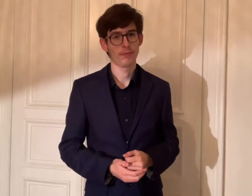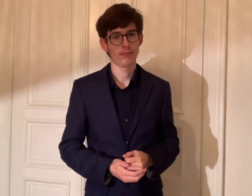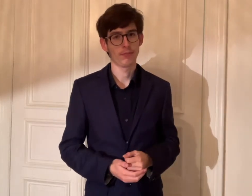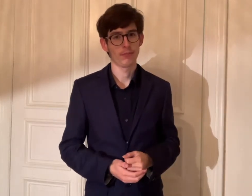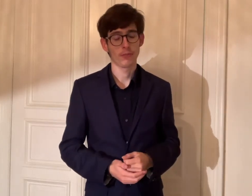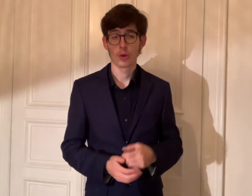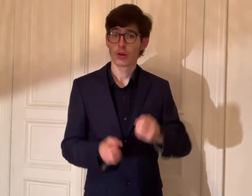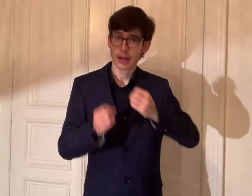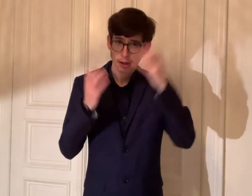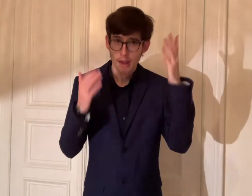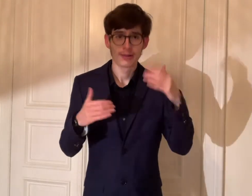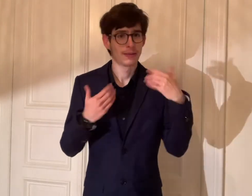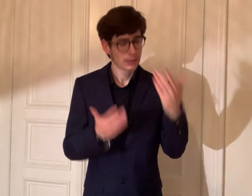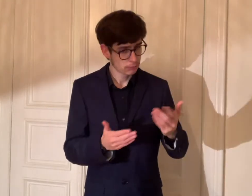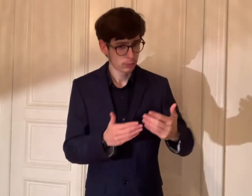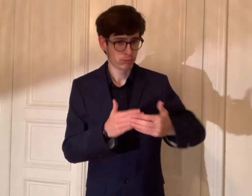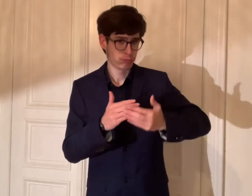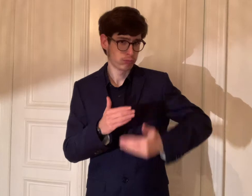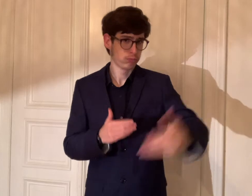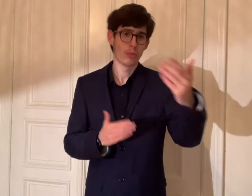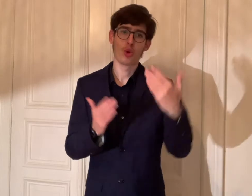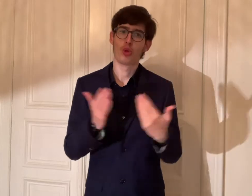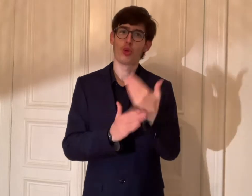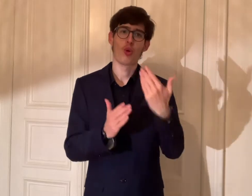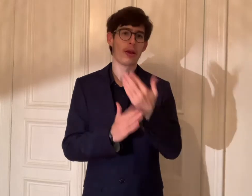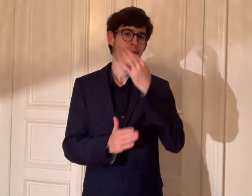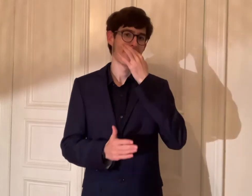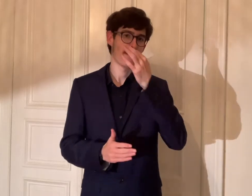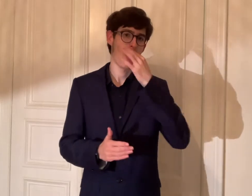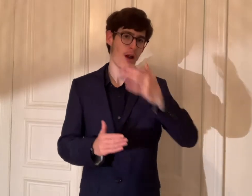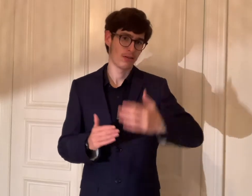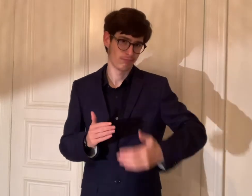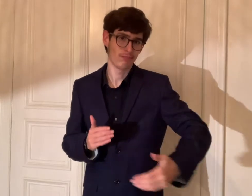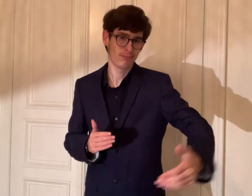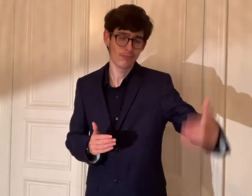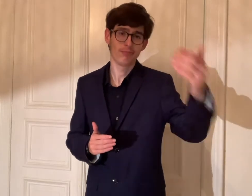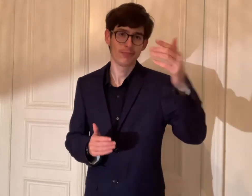Klar, es gibt neue Fragen für die Zukunft.